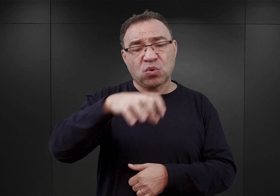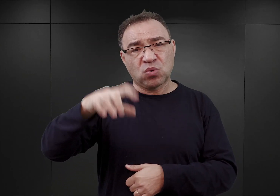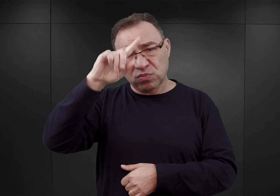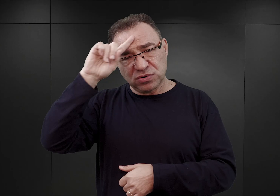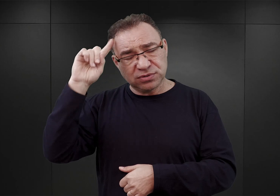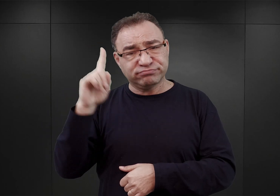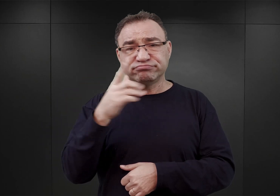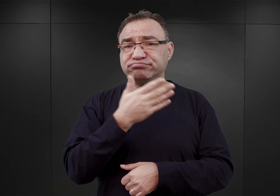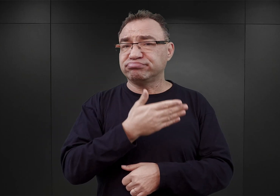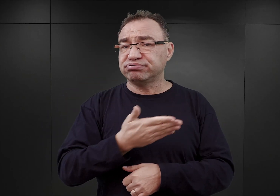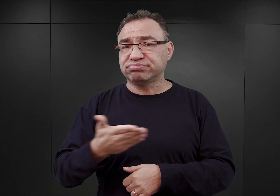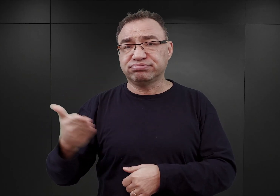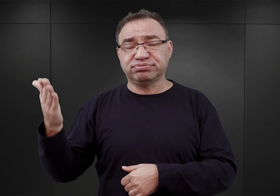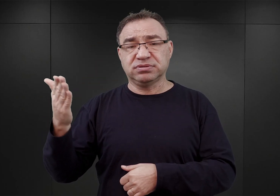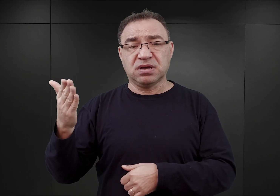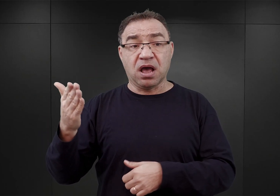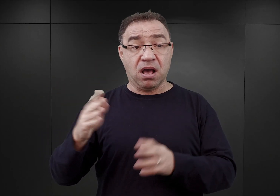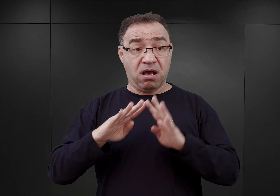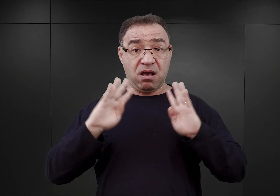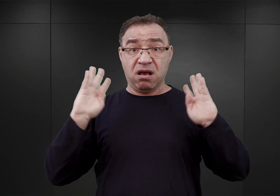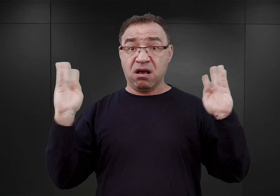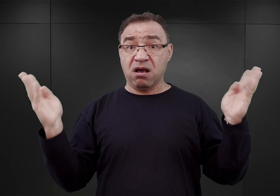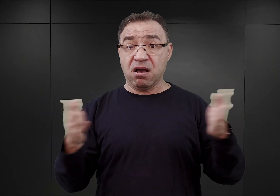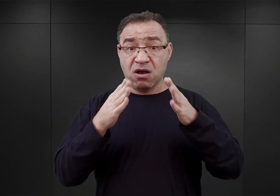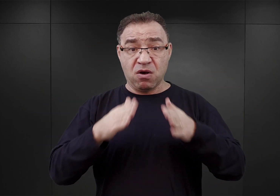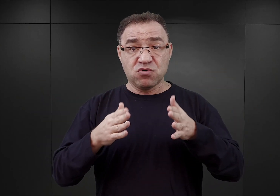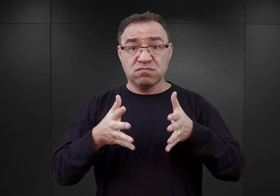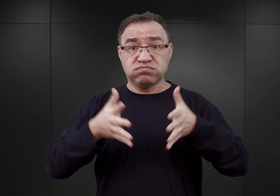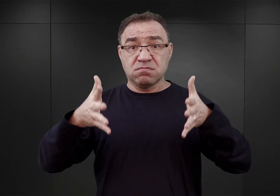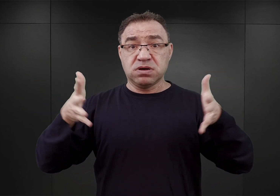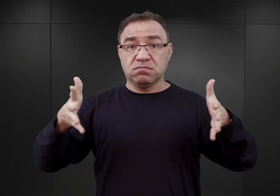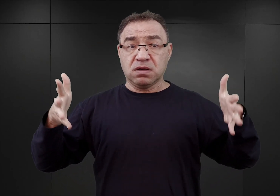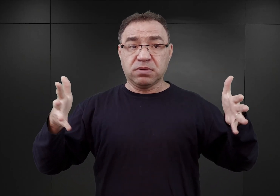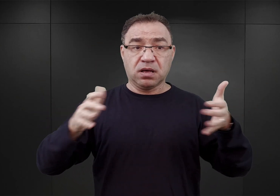a kompleks obozowy nieustannie rozbudowywano i przekształcano.